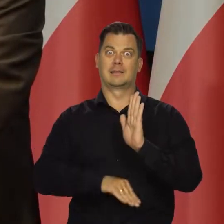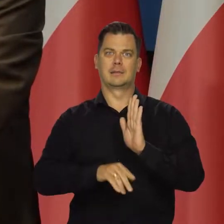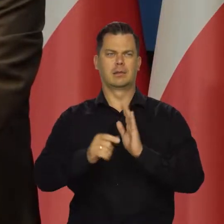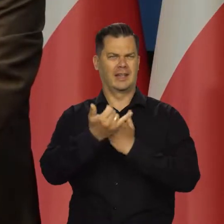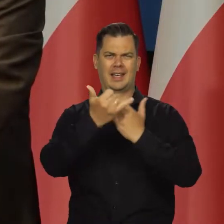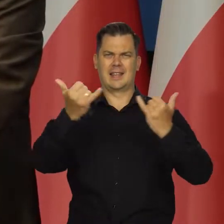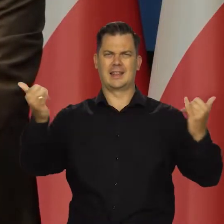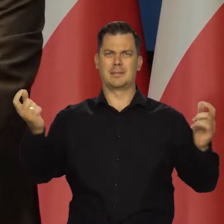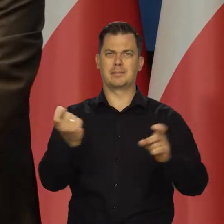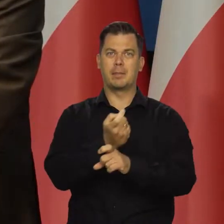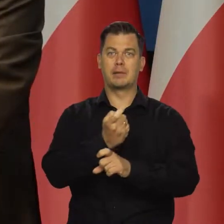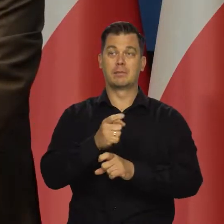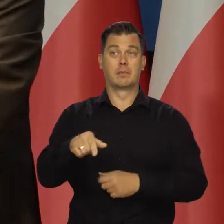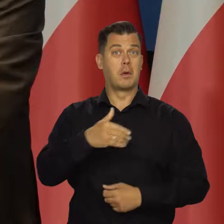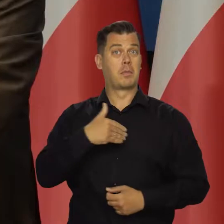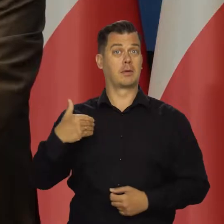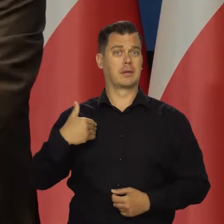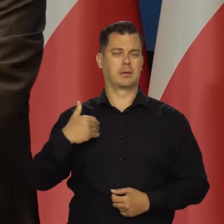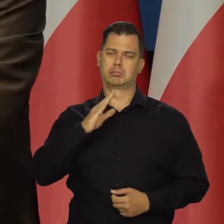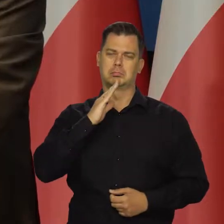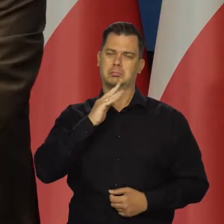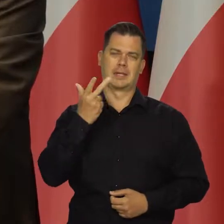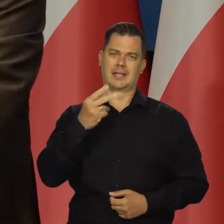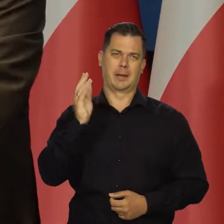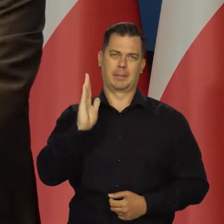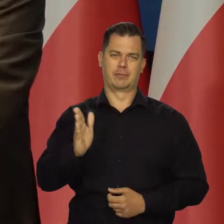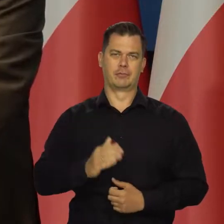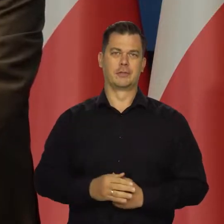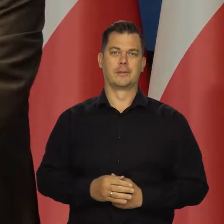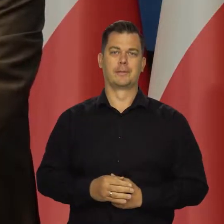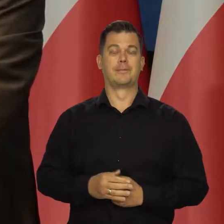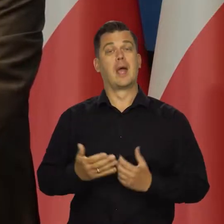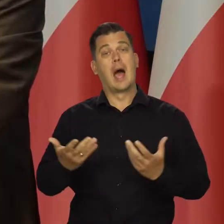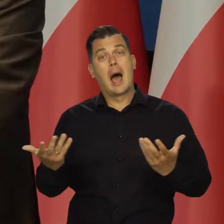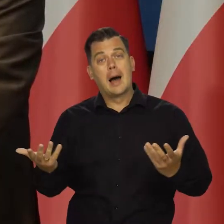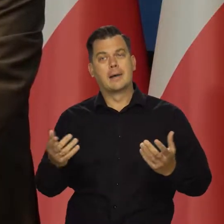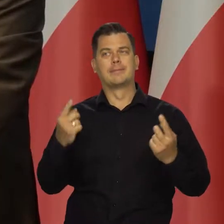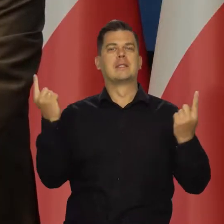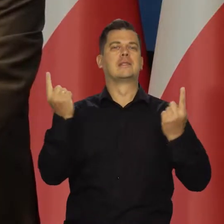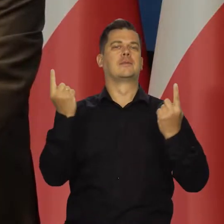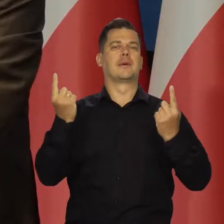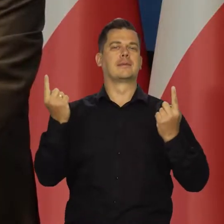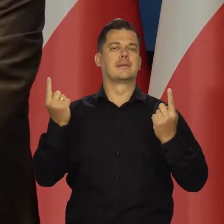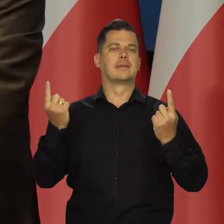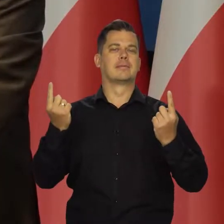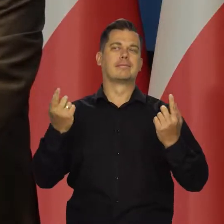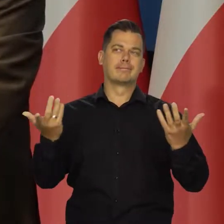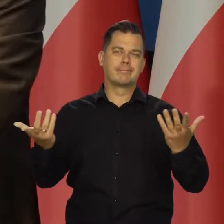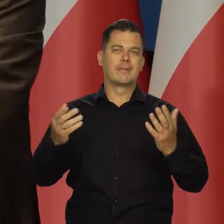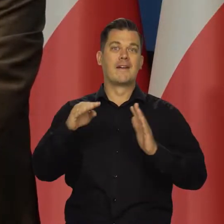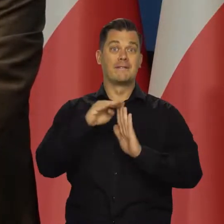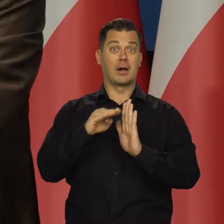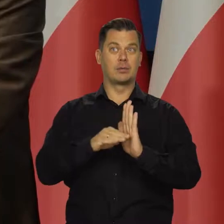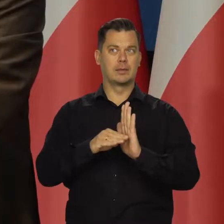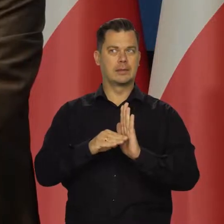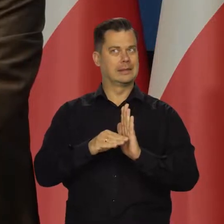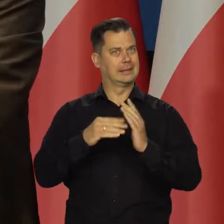w Polsce ono się nie zapowiada. Niemniej pomimo tego działamy w warunkach wysokiej inflacji